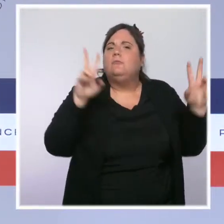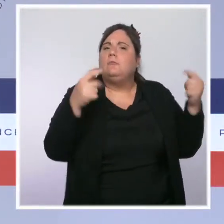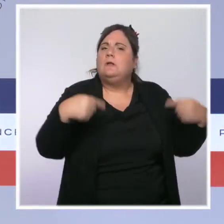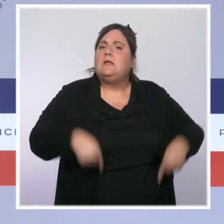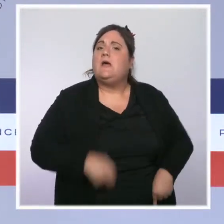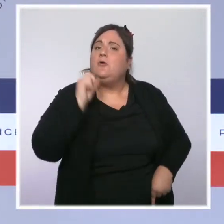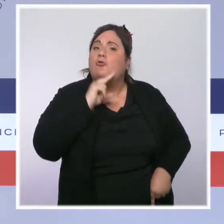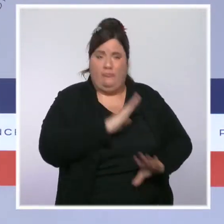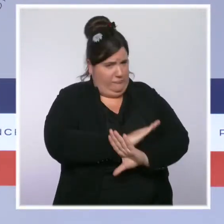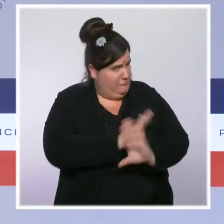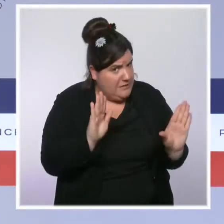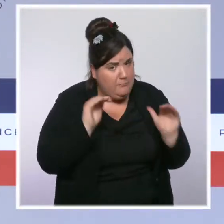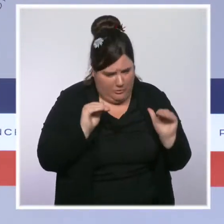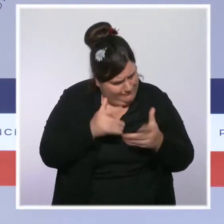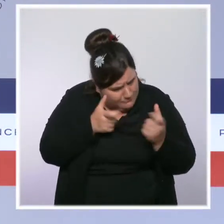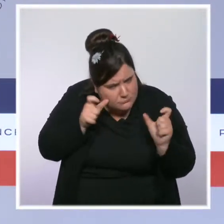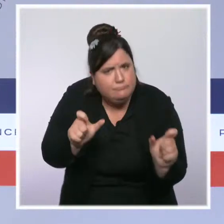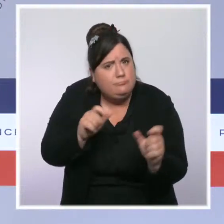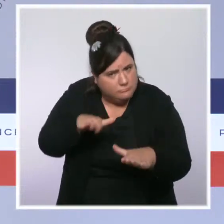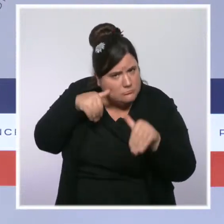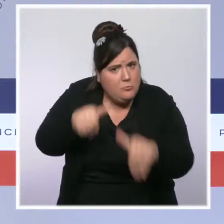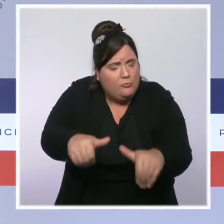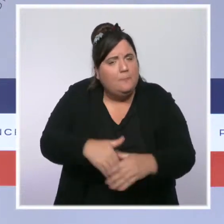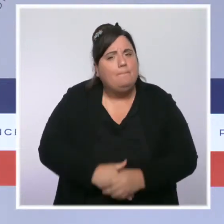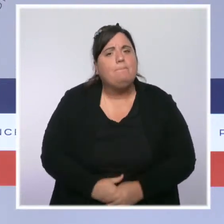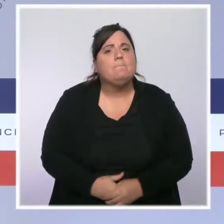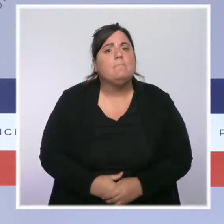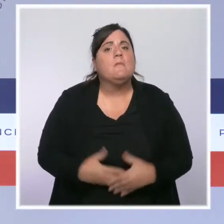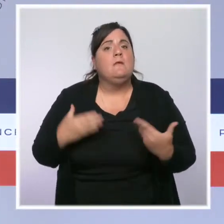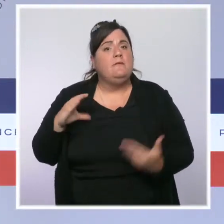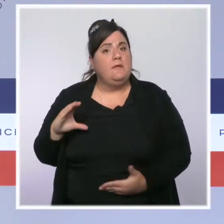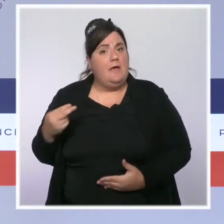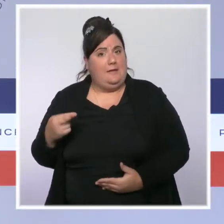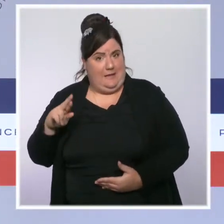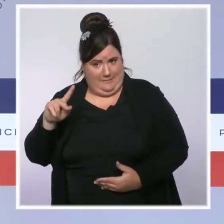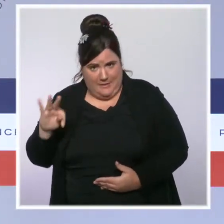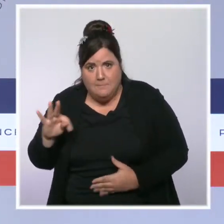avec la création de la CNRLT et du Parquet national antiterroriste.